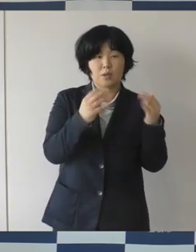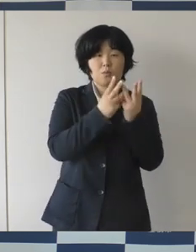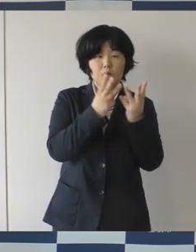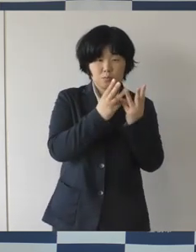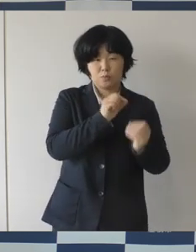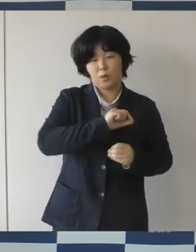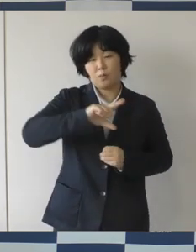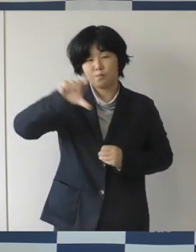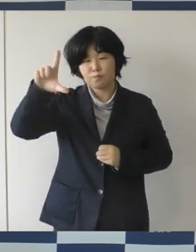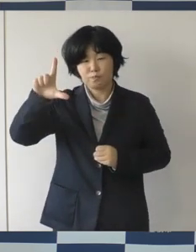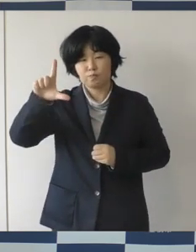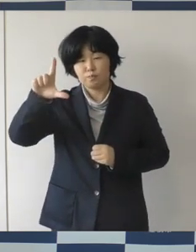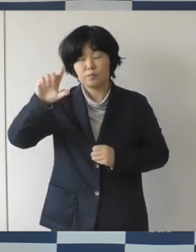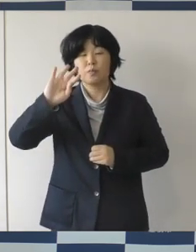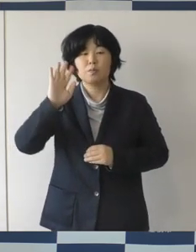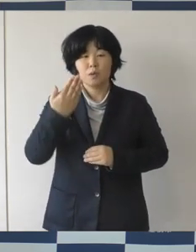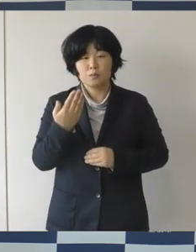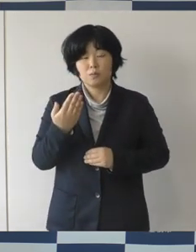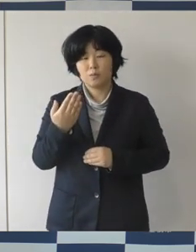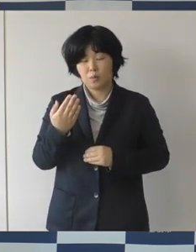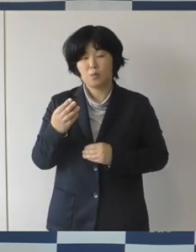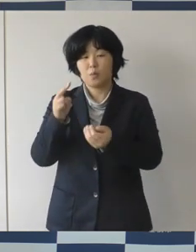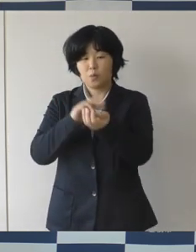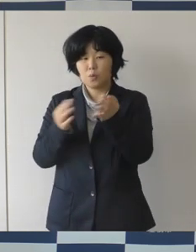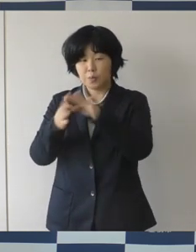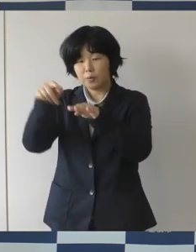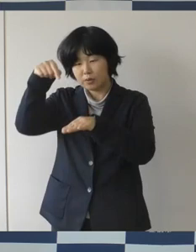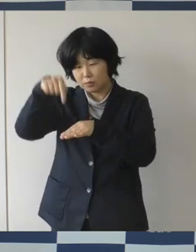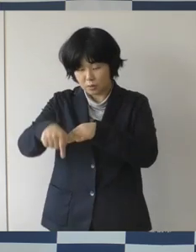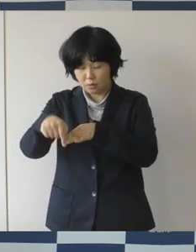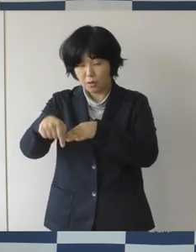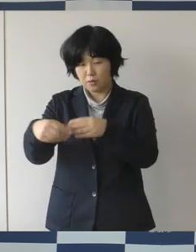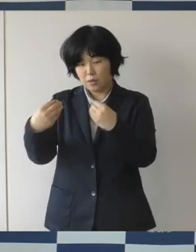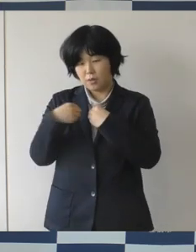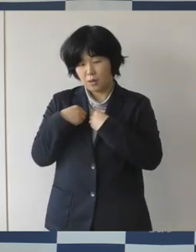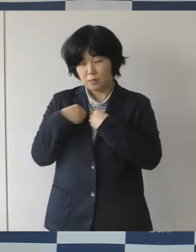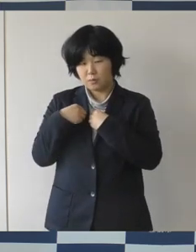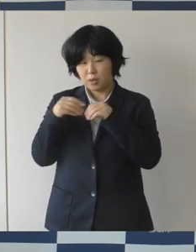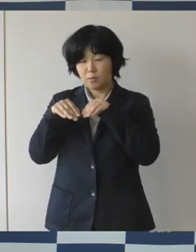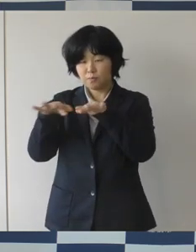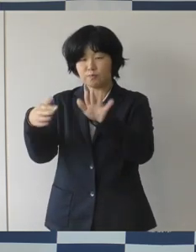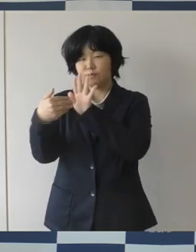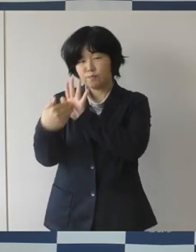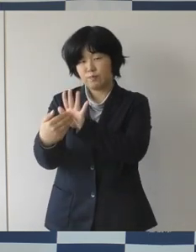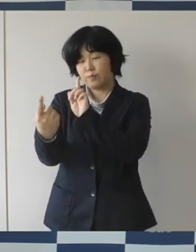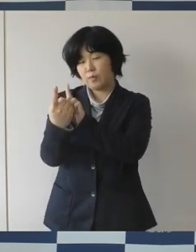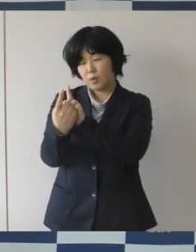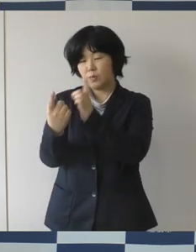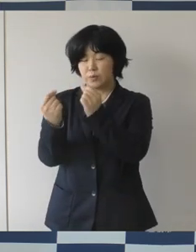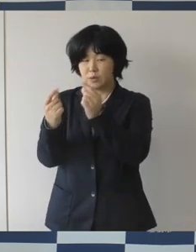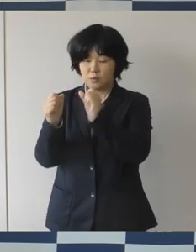しかし、この当該医療機関ではすでに感染拡大防止対策も しっかりと行なって頂いており ますので、